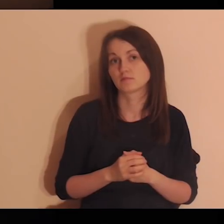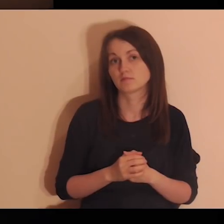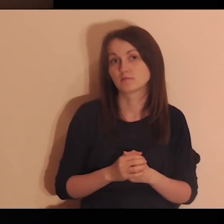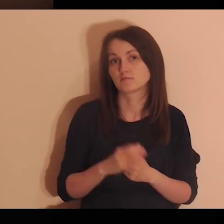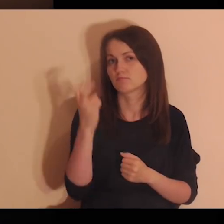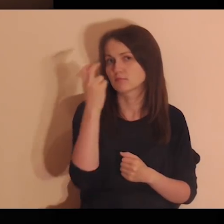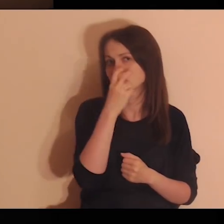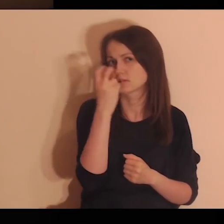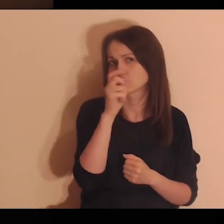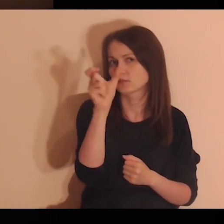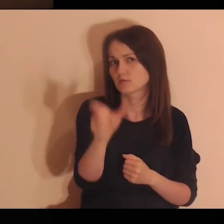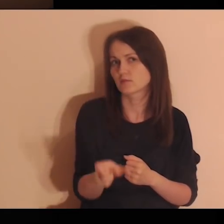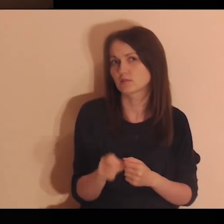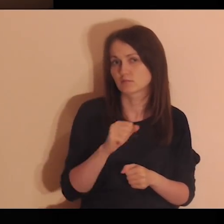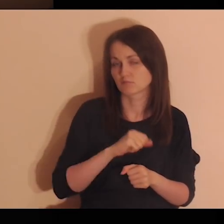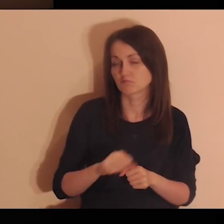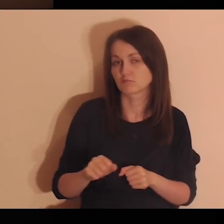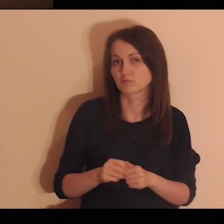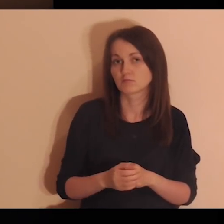Są tobą zainteresowani.